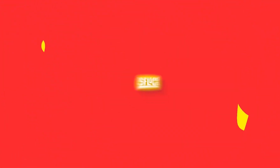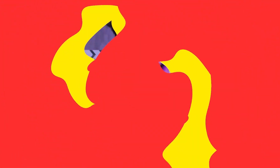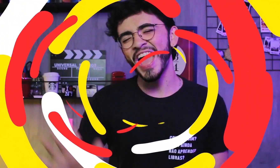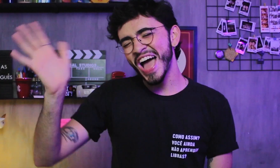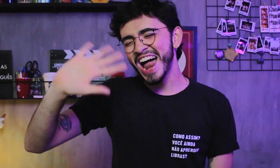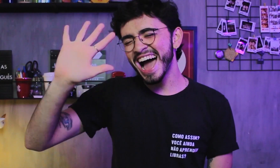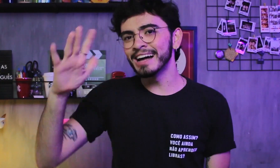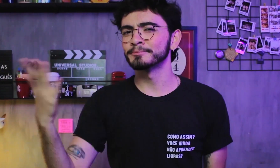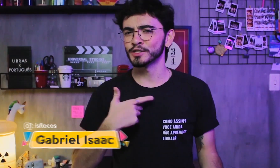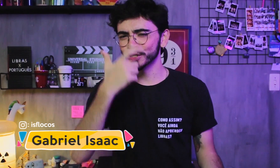Olá!